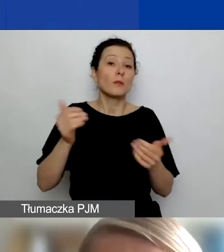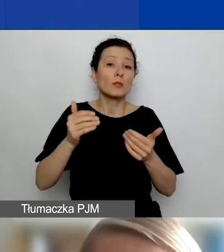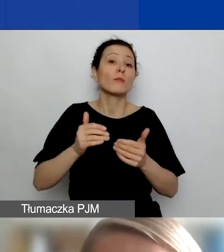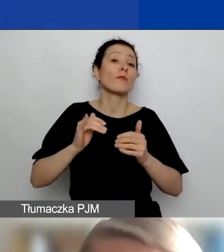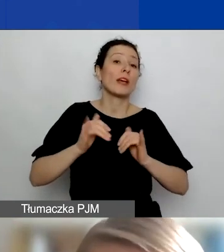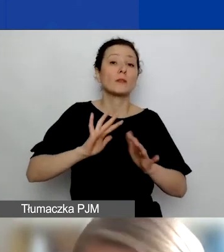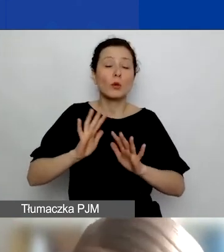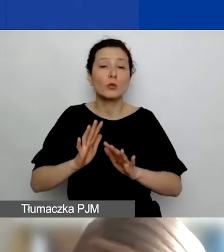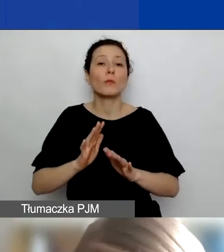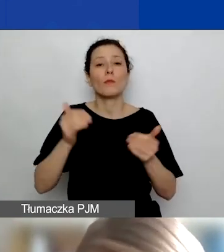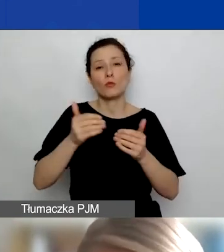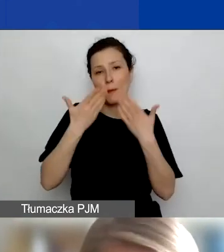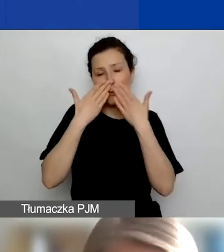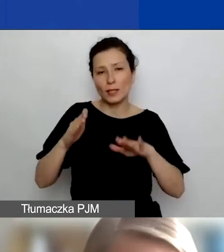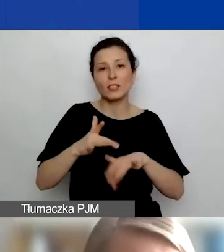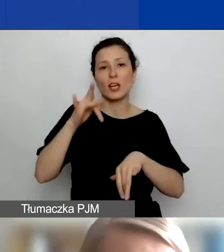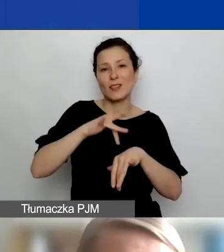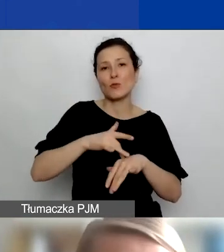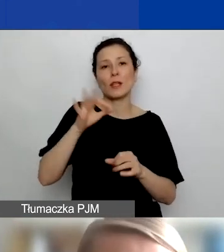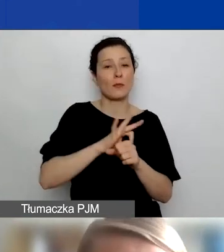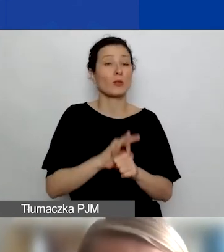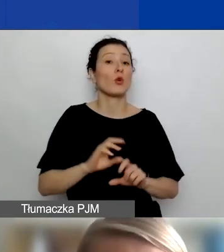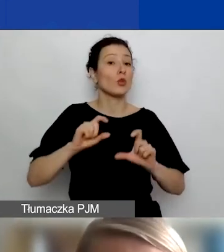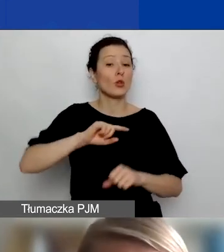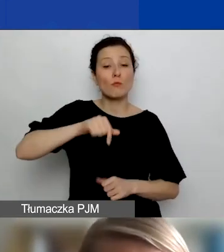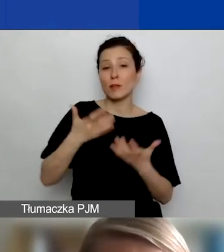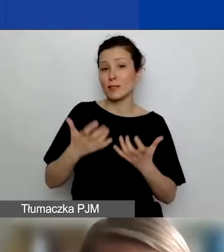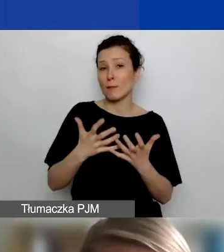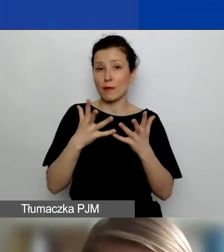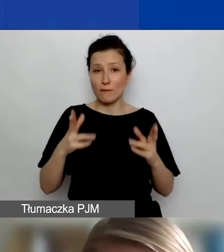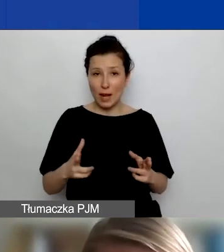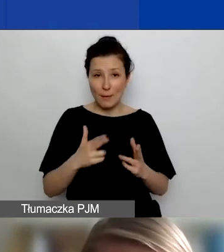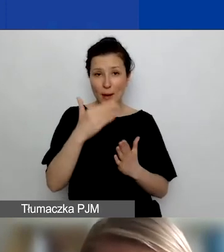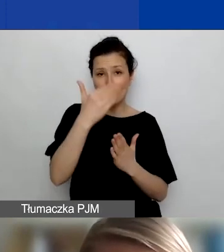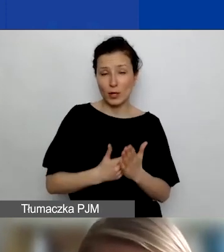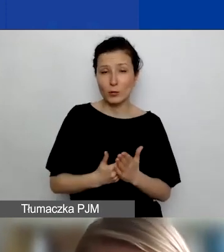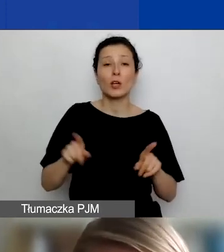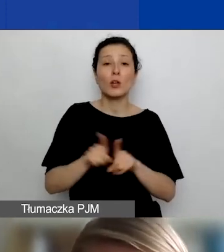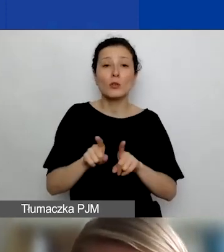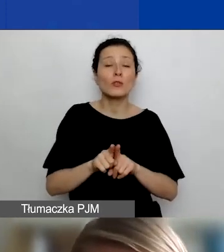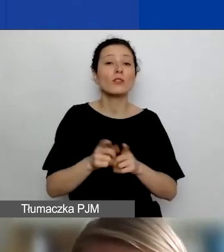To, na czym nam jeszcze zależy w tym programie, to po prostu budowanie relacji między organizacjami polskimi